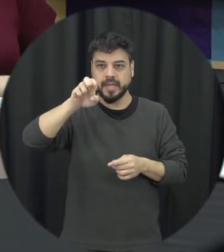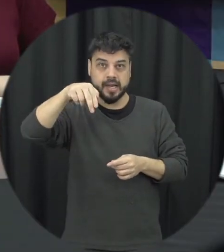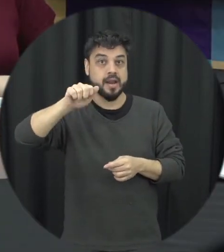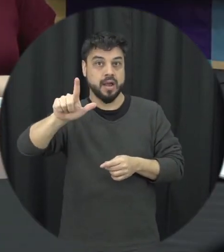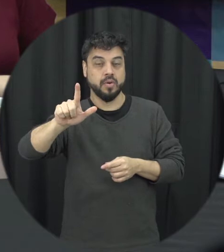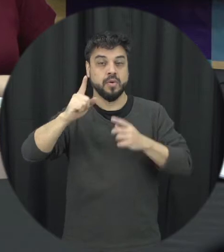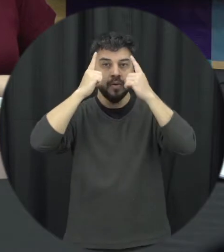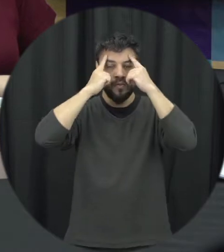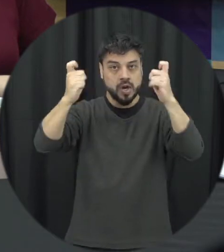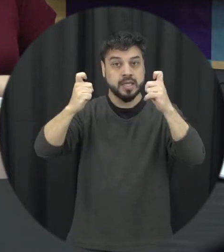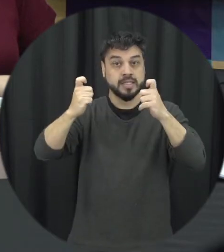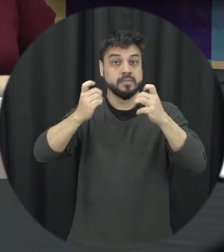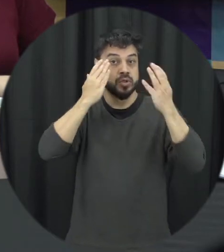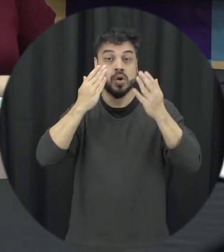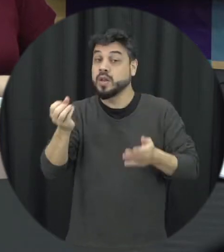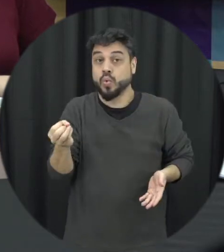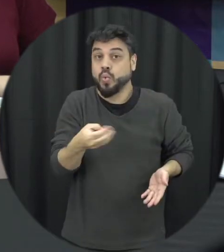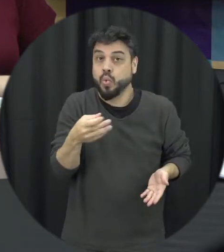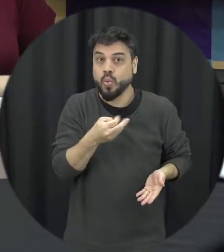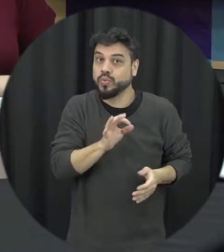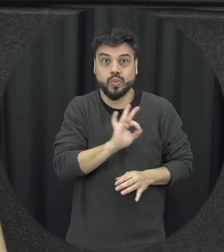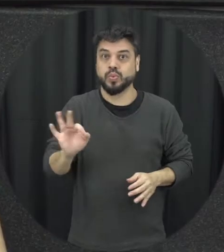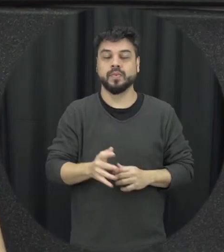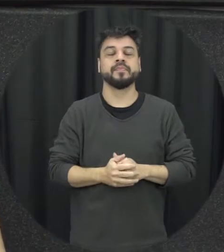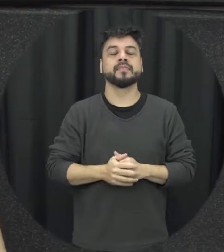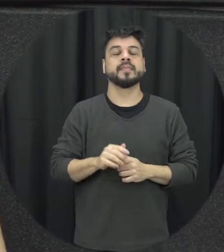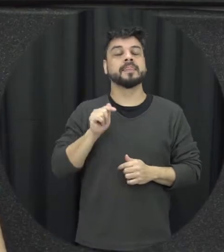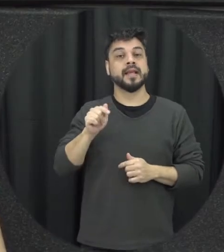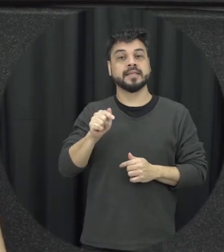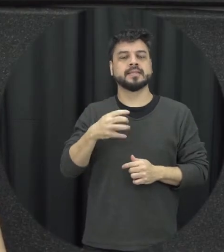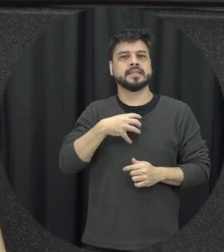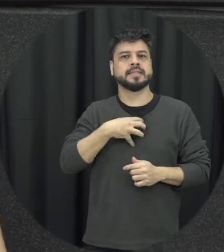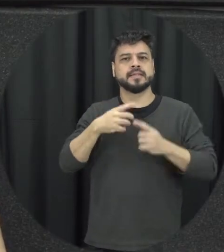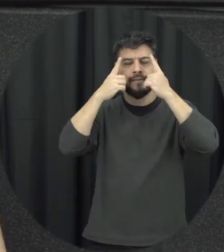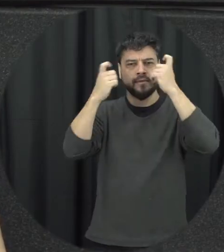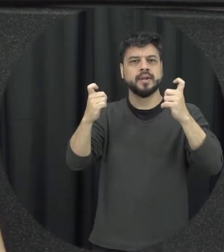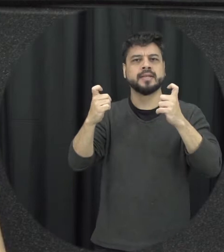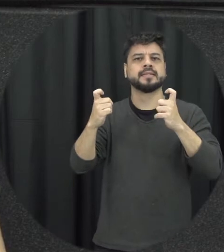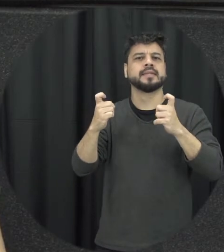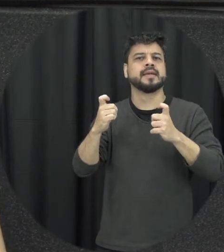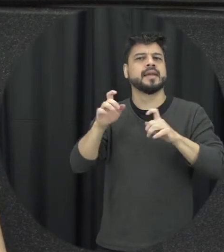final de uma coisa super recente e é um tipo de violência que muitas vezes passa batido porque